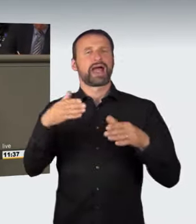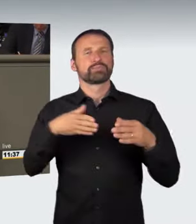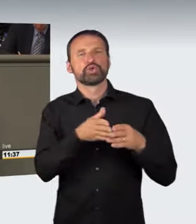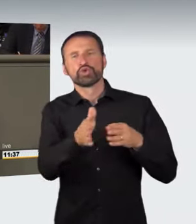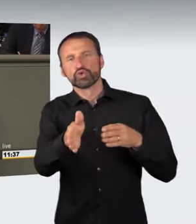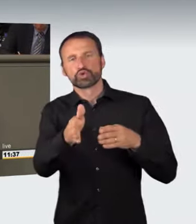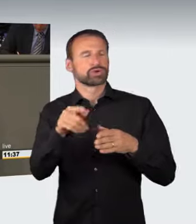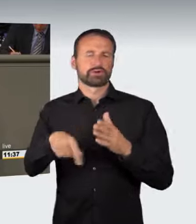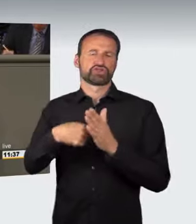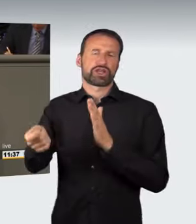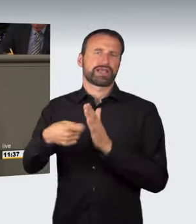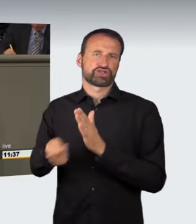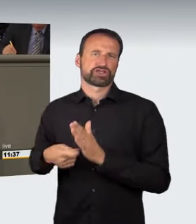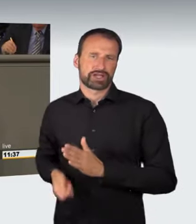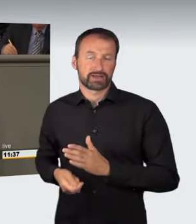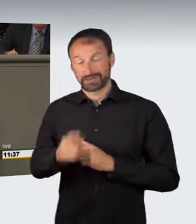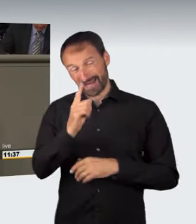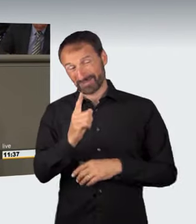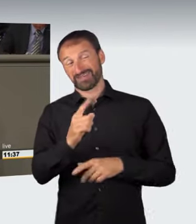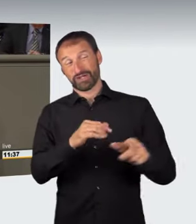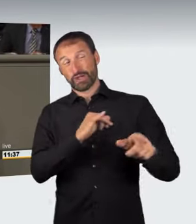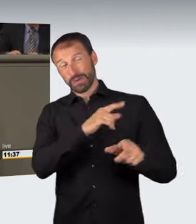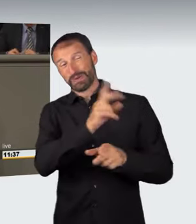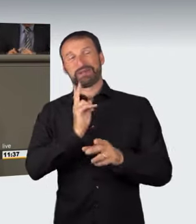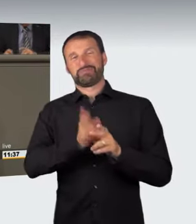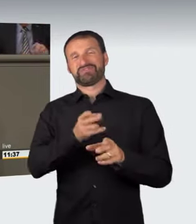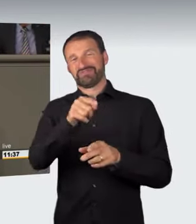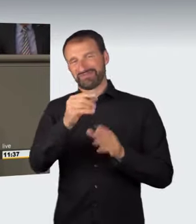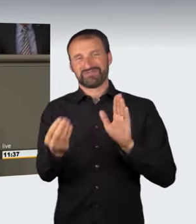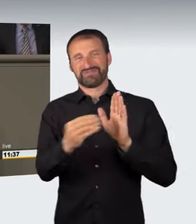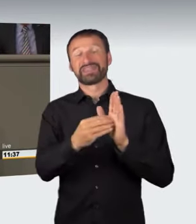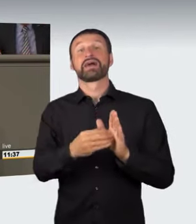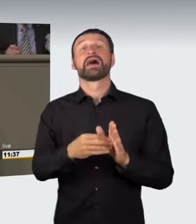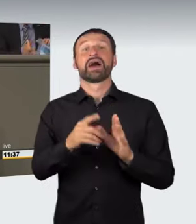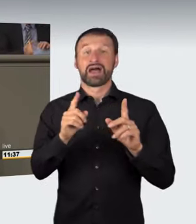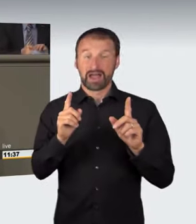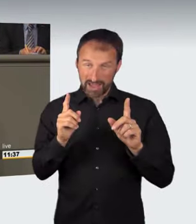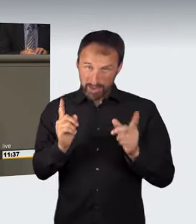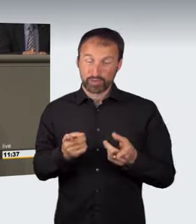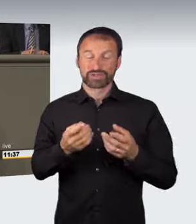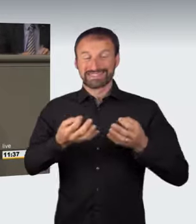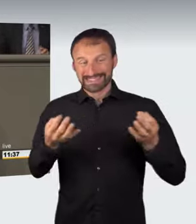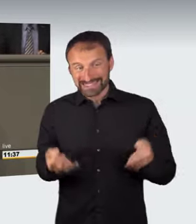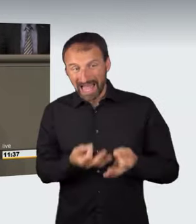das Problem bestehen lassen, dass auch die Sachen von besonderem Wert